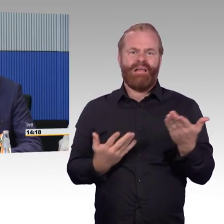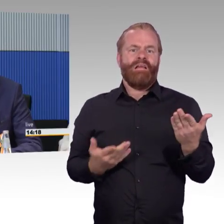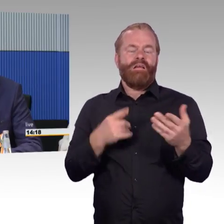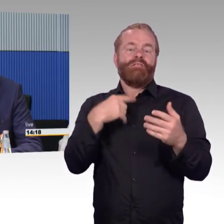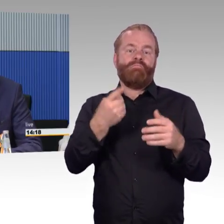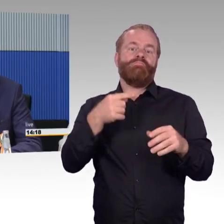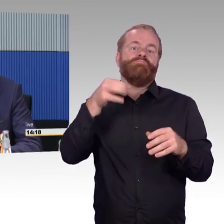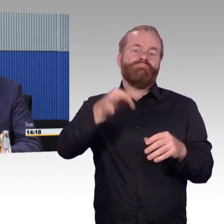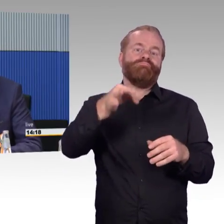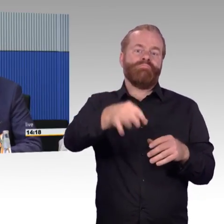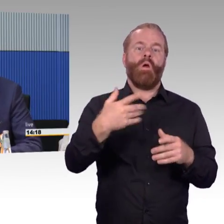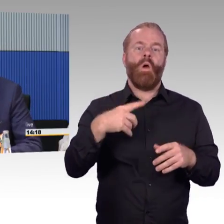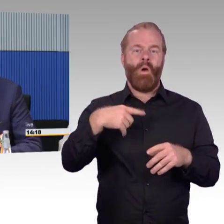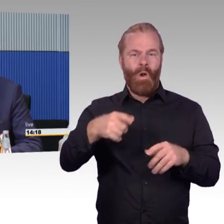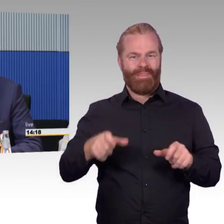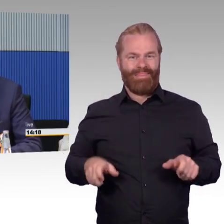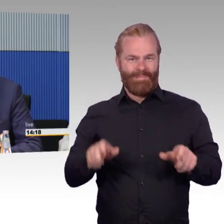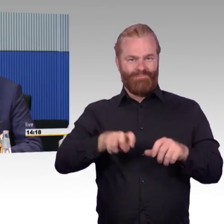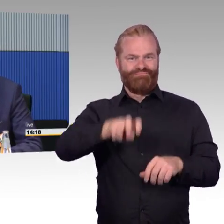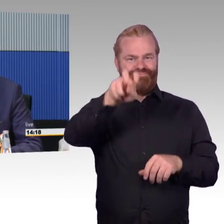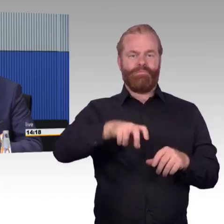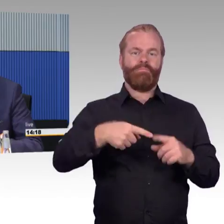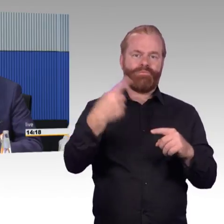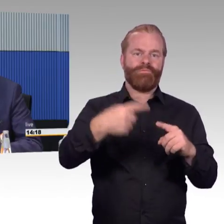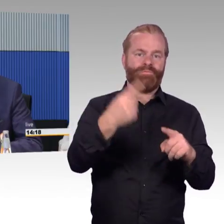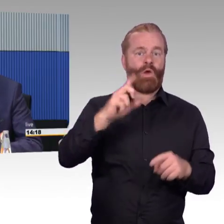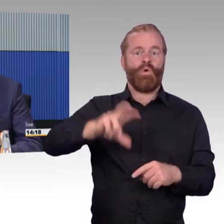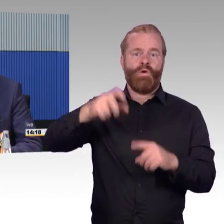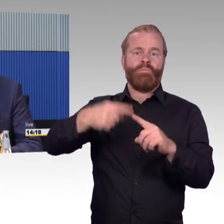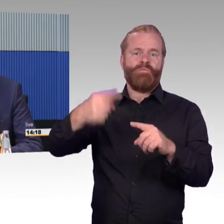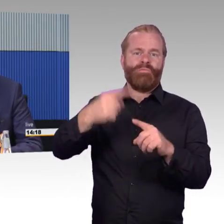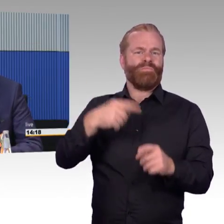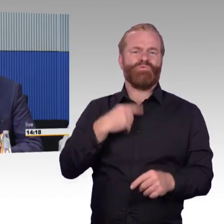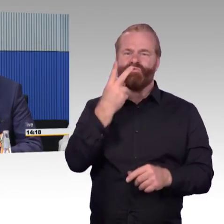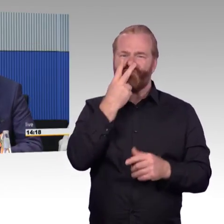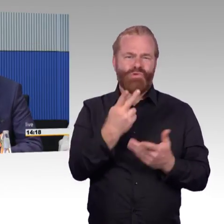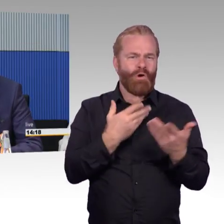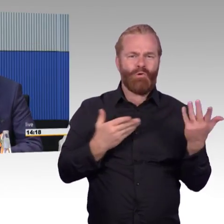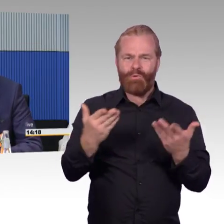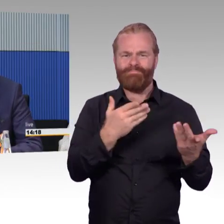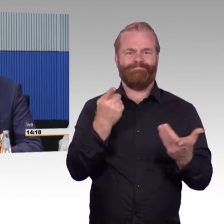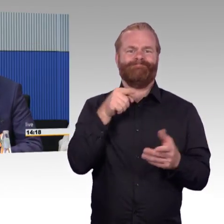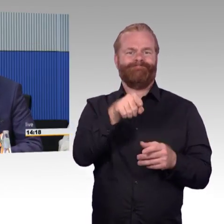oder Informationen für eine durchgängige Wegekette zu erfolgen oder zu bekommen. Das findet in einigen Verkehrsunternehmen auch schon statt,